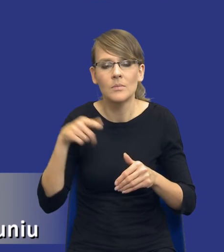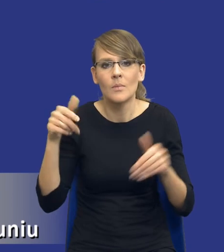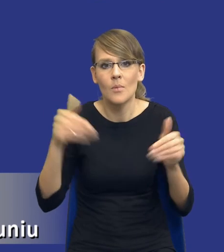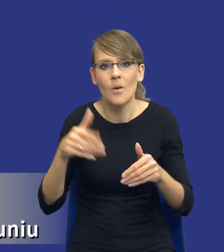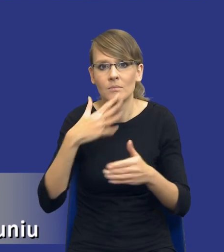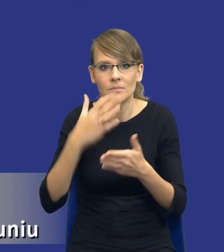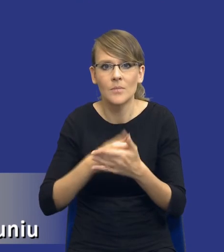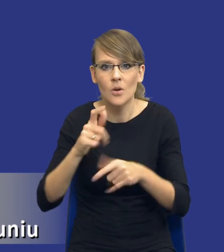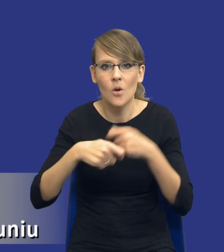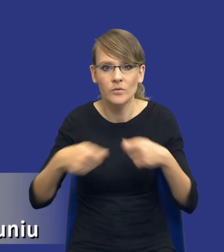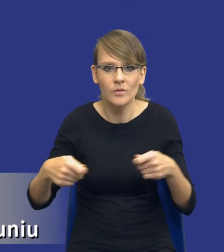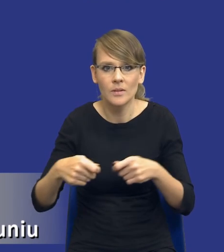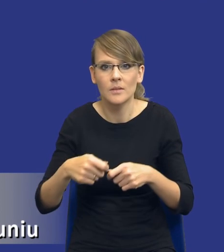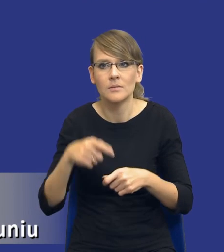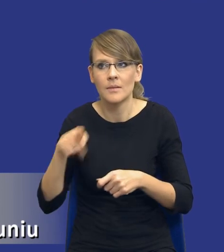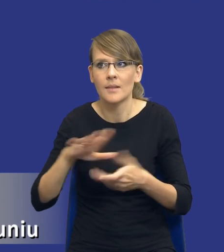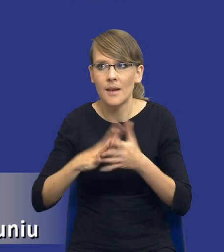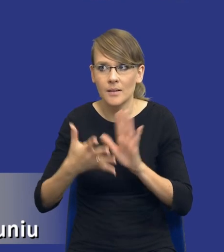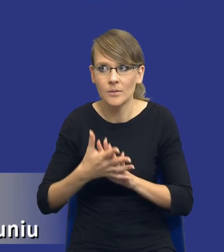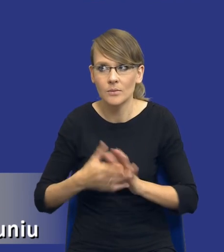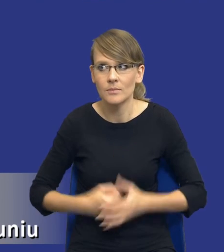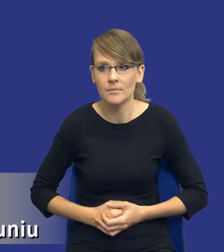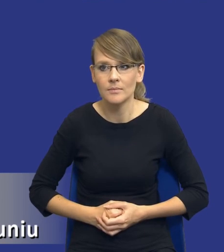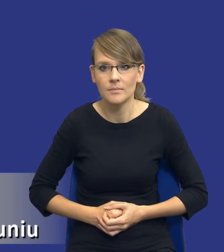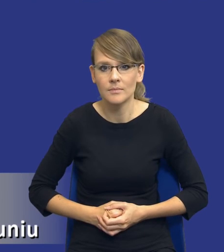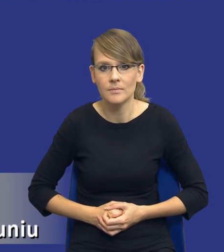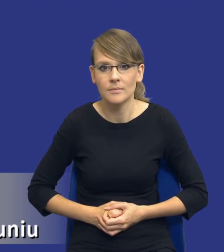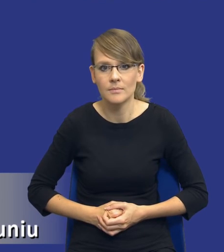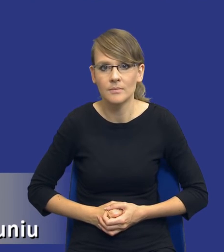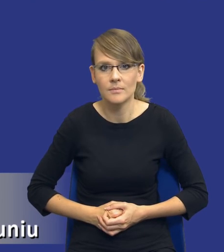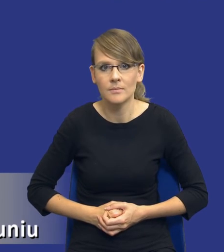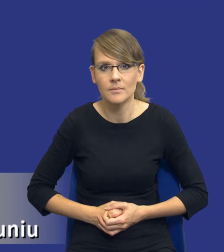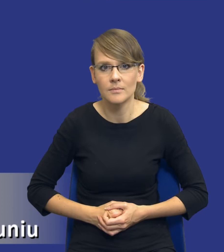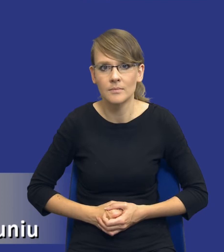istniejących na rynku, bo takie rozwiązania w ogóle nie istnieją bądź istnieje